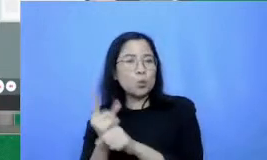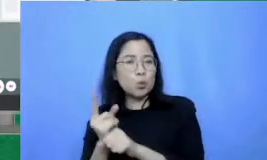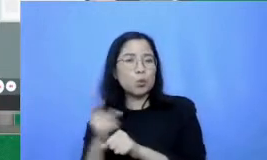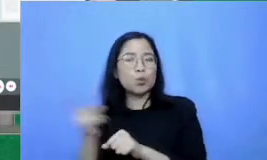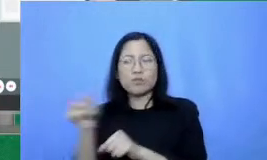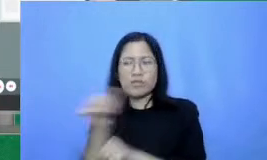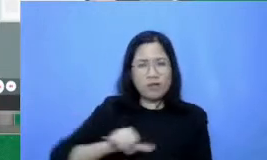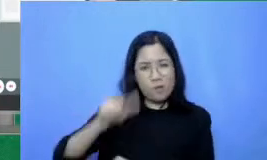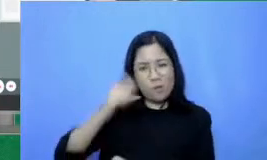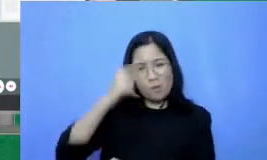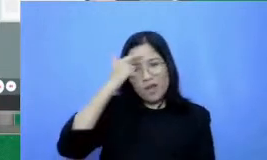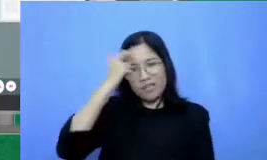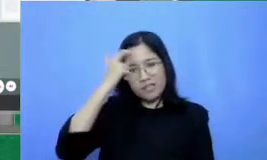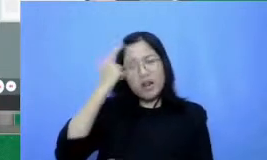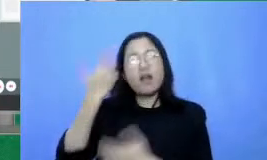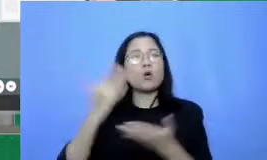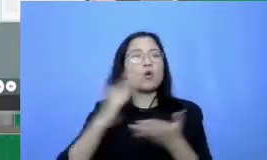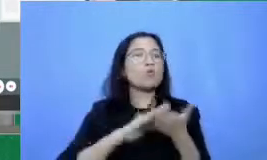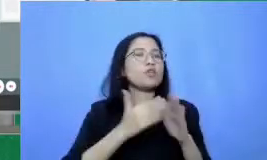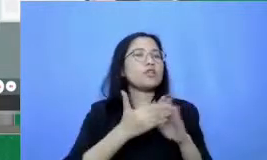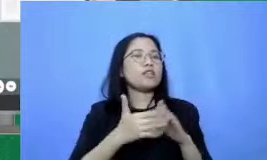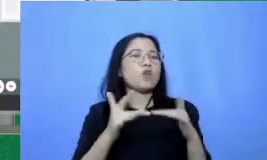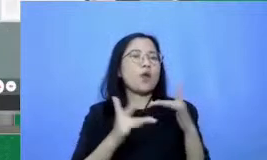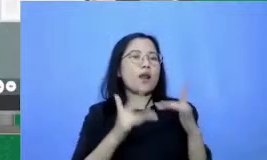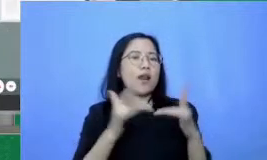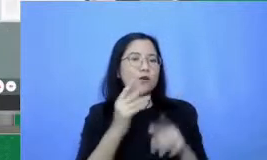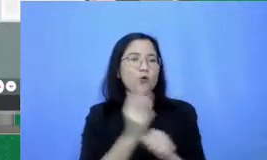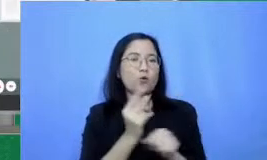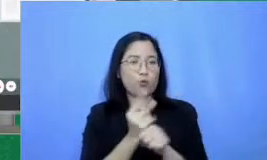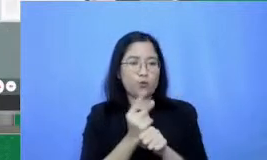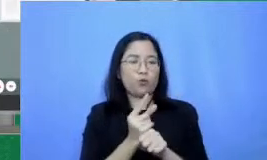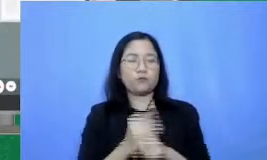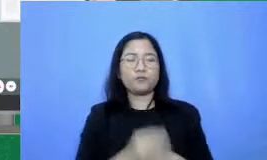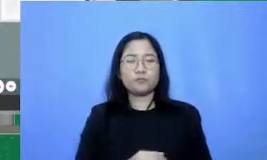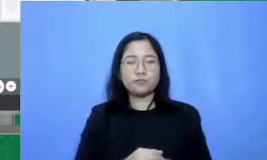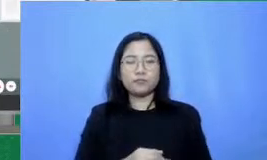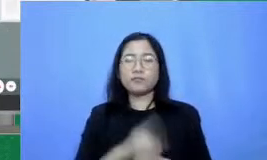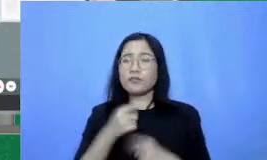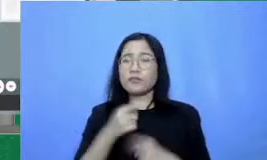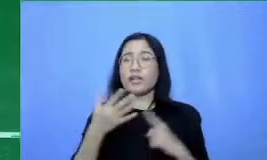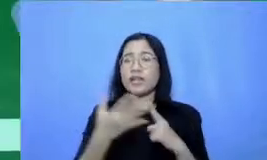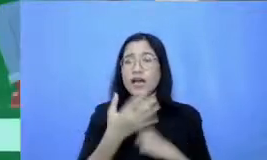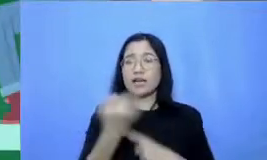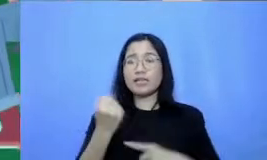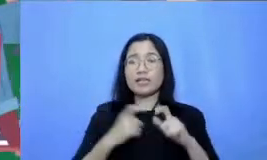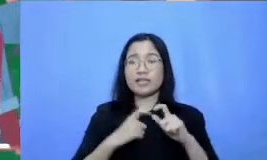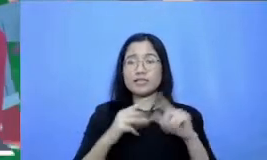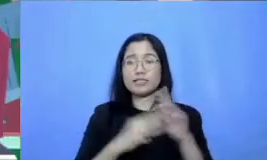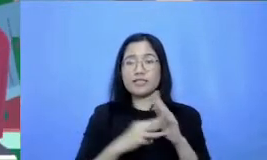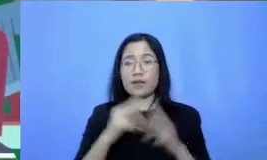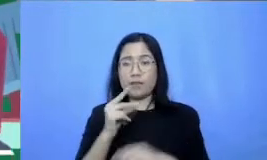komunitas online guru capailah target-target SMS dengan guru lain Bapak Ibu bisa bergabung